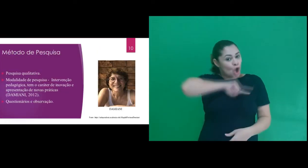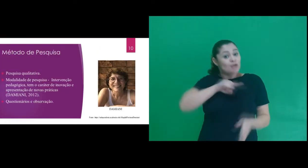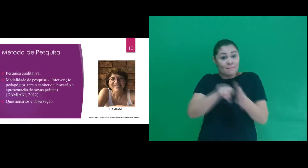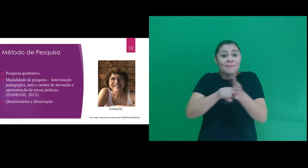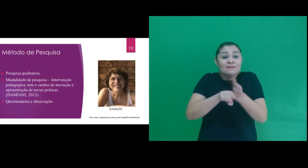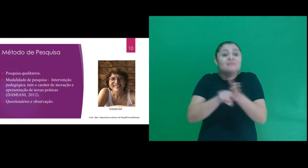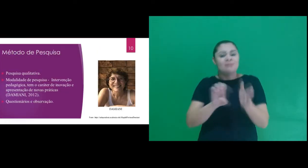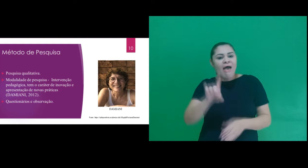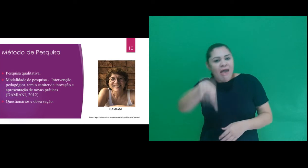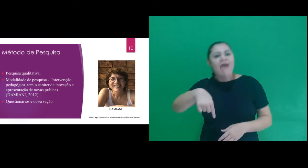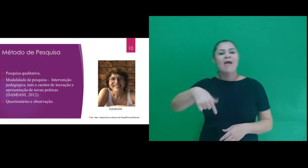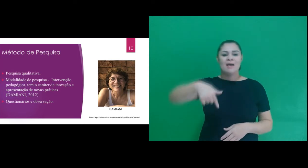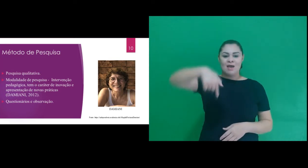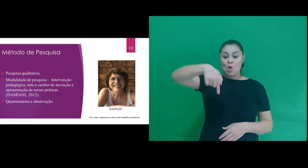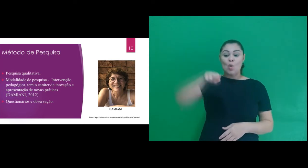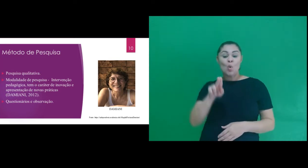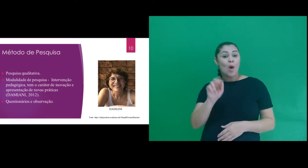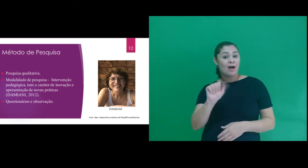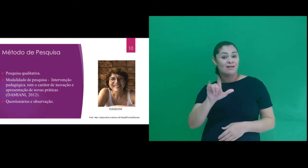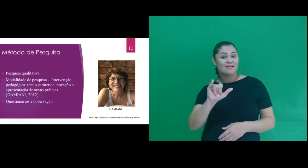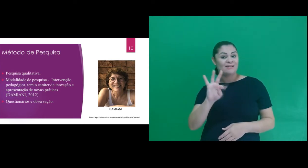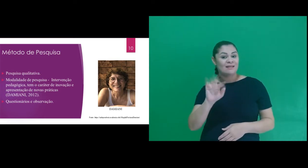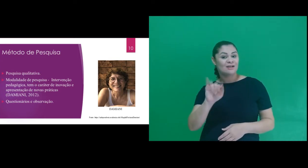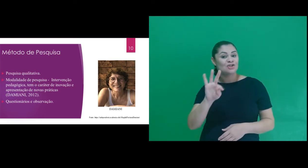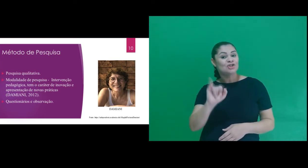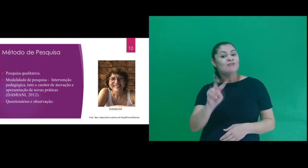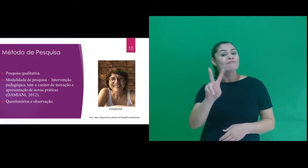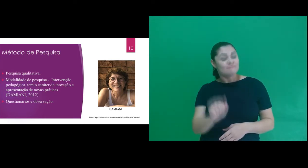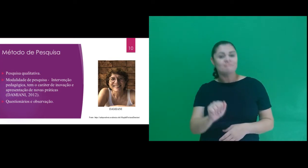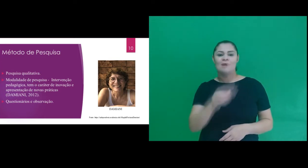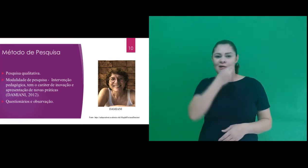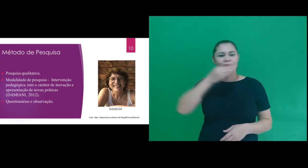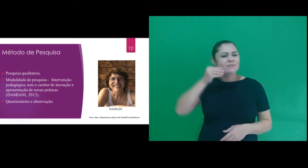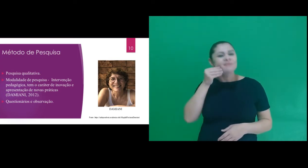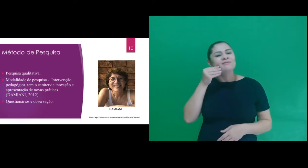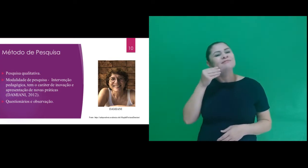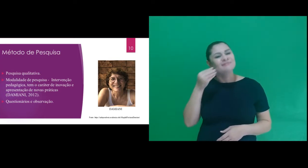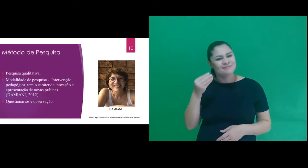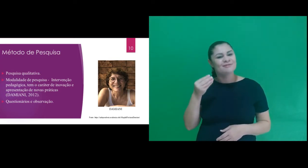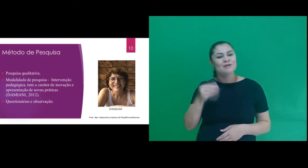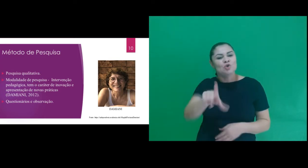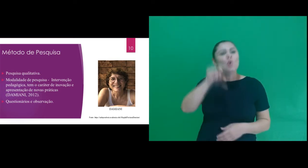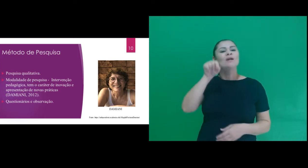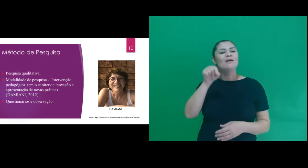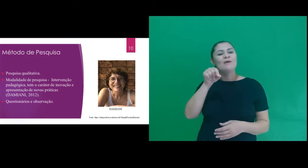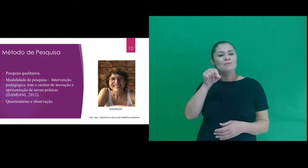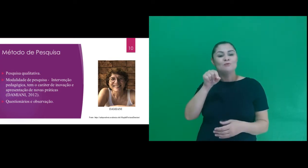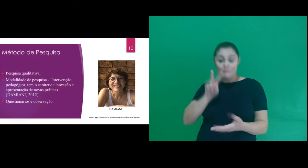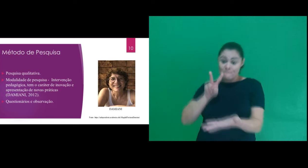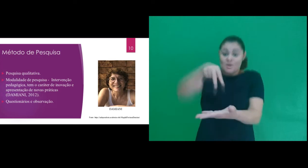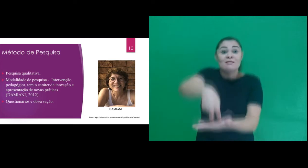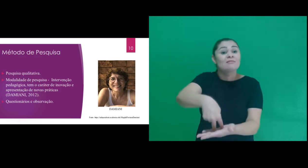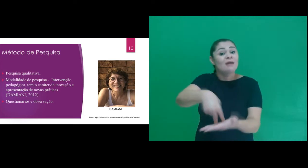de pesquisa nossa pesquisa foi pautada em uma pesquisa qualitativa. Optamos pela modalidade